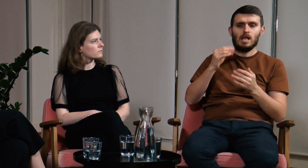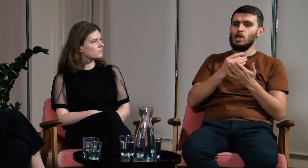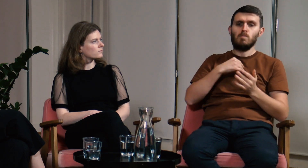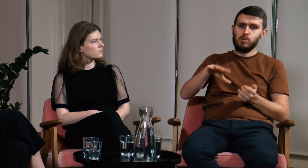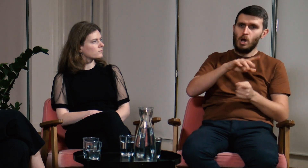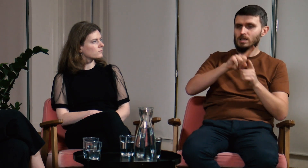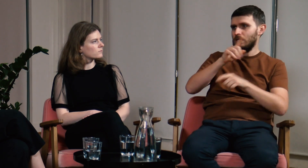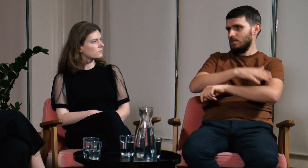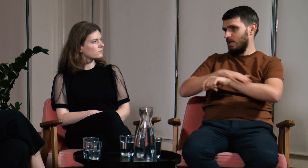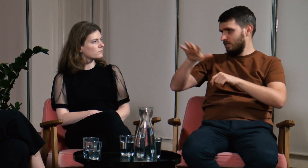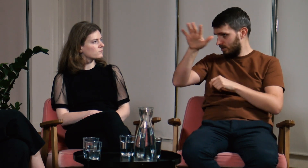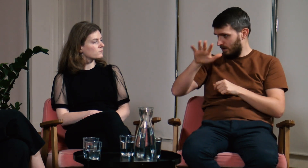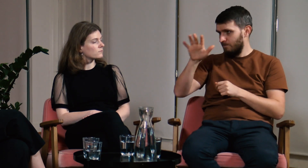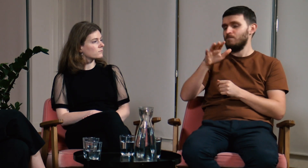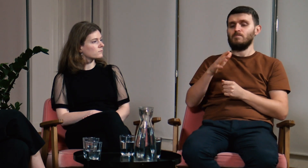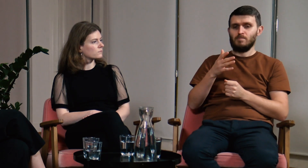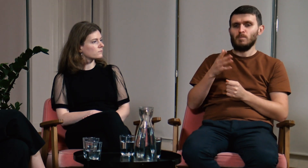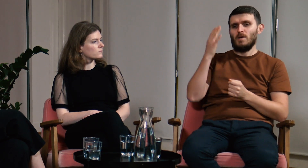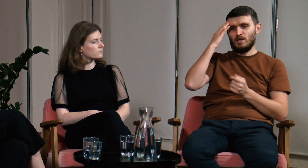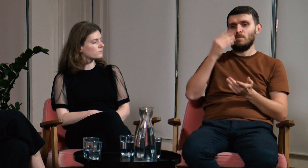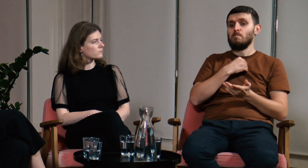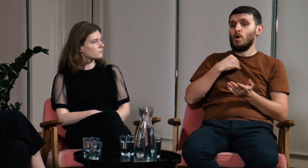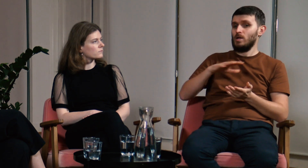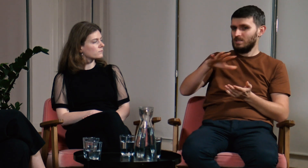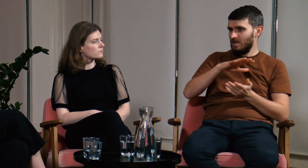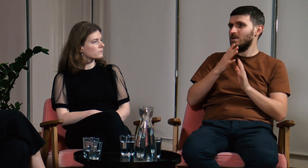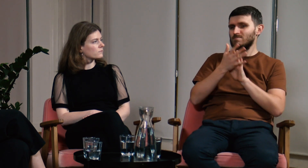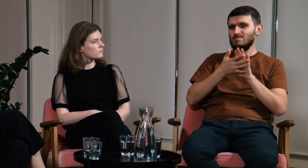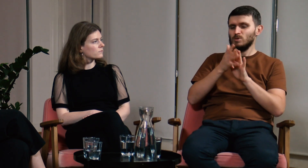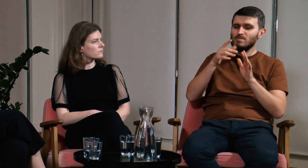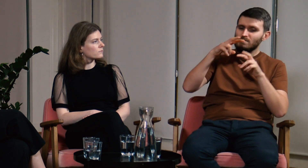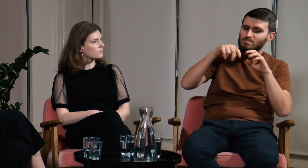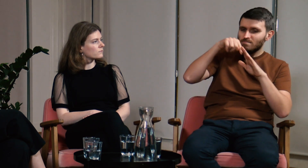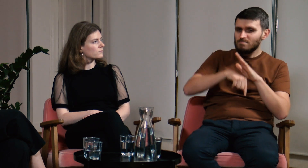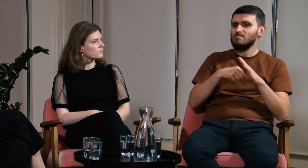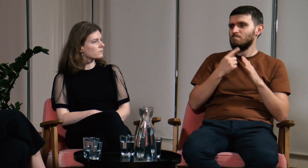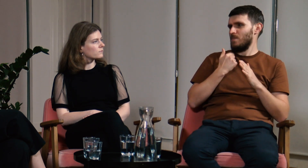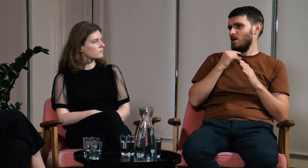Nie tylko polskich, ale również zagranicznych. W Polsce badania nad językiem migowym są jeszcze mało zaawansowane,